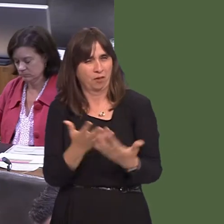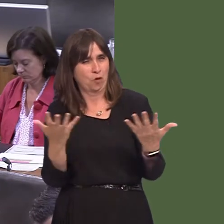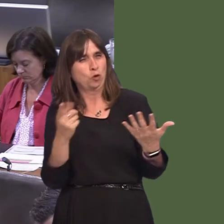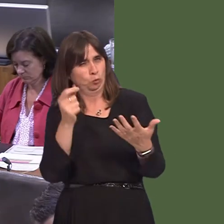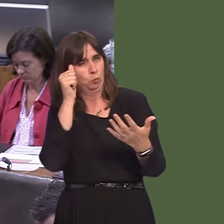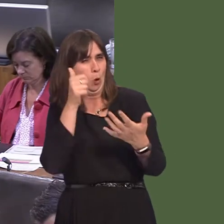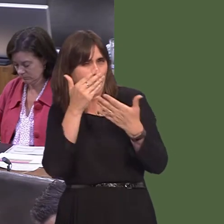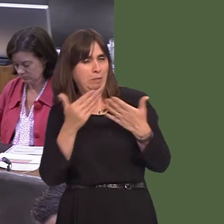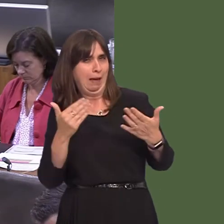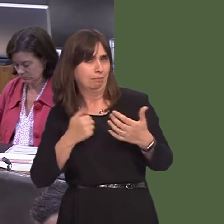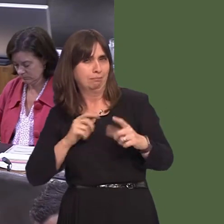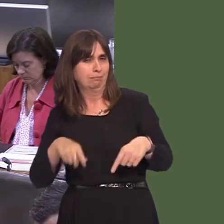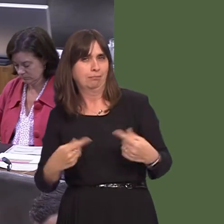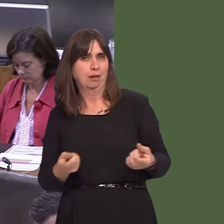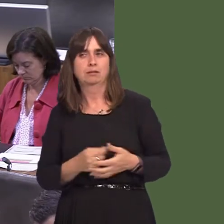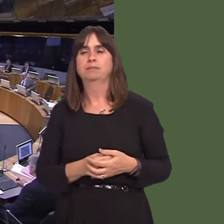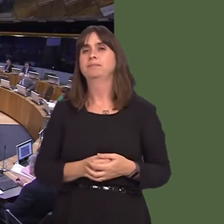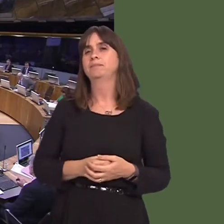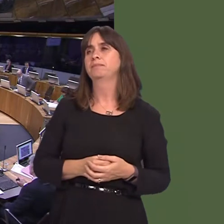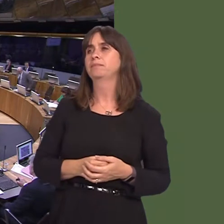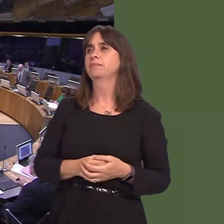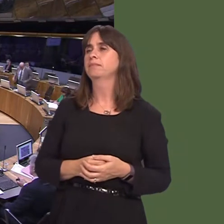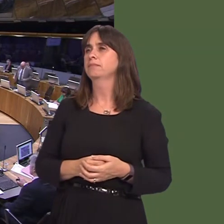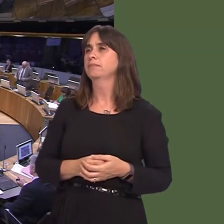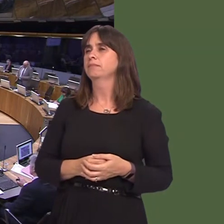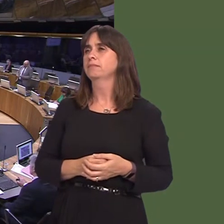gorllewin yn y pen draw. Simon Thomas AM: Fe fyddwch chi'n ymwybodol